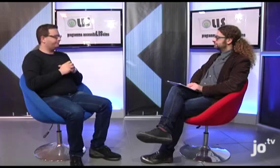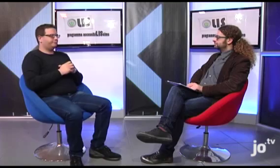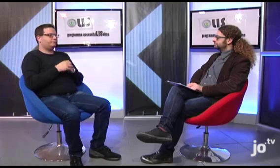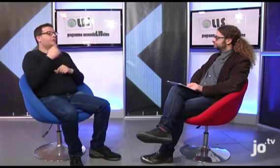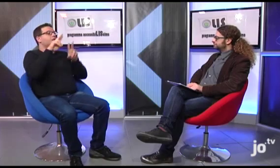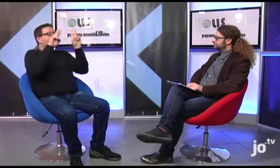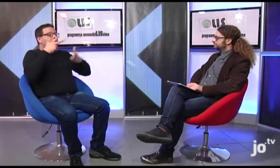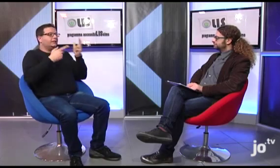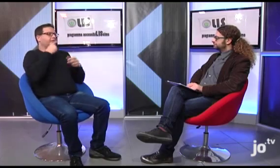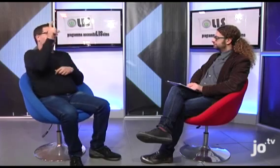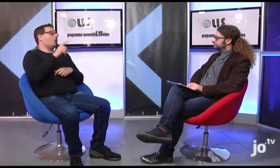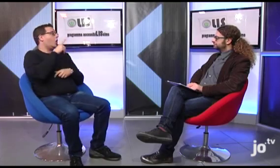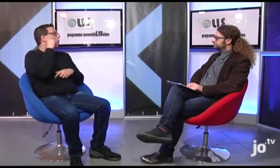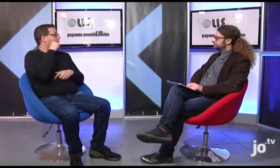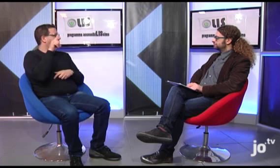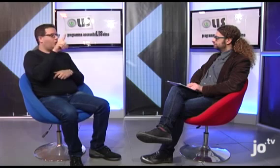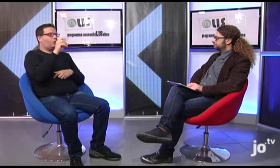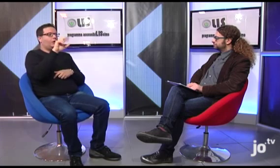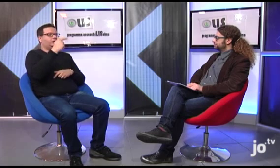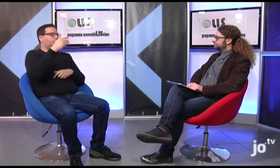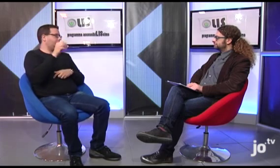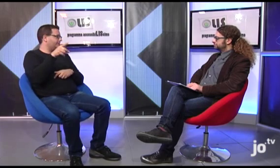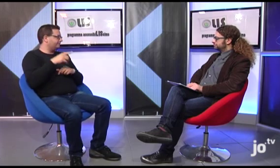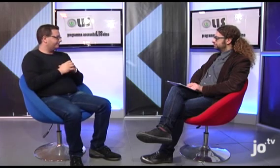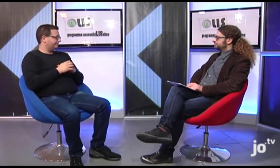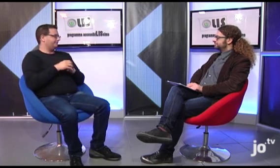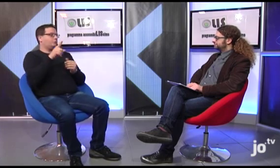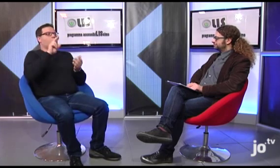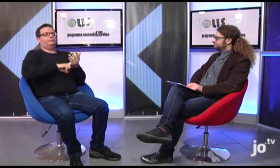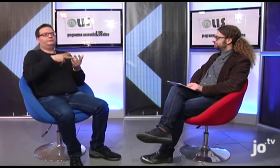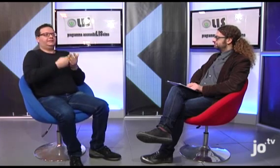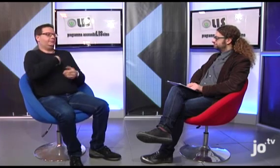Era presente anche Loreto, un'interprete spagnola, molto in gamba che si è occupata di tradurre in lingua dei segni internazionale,